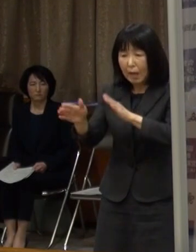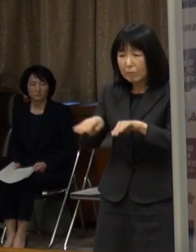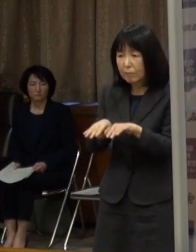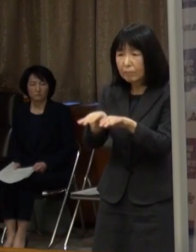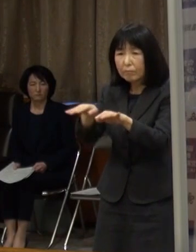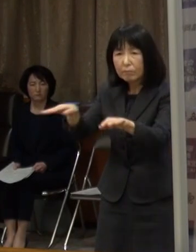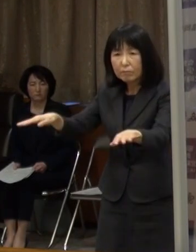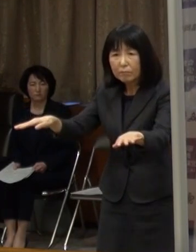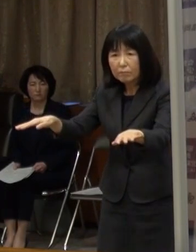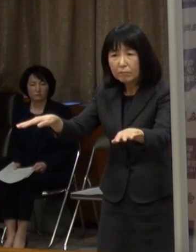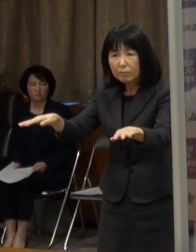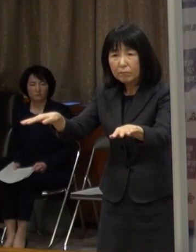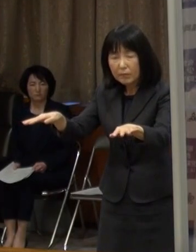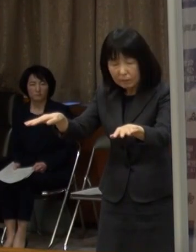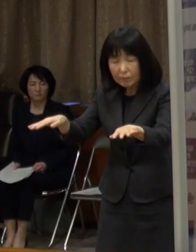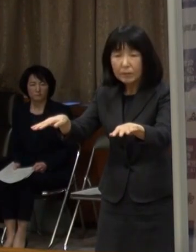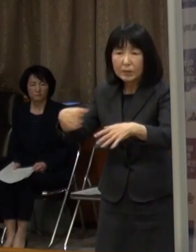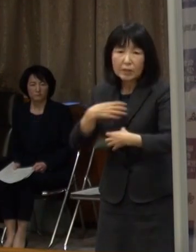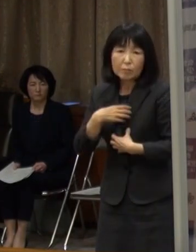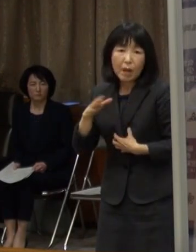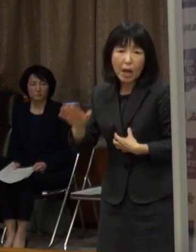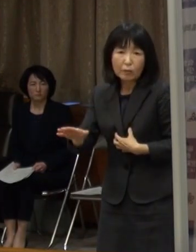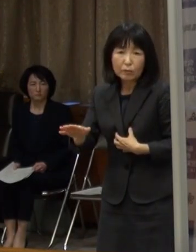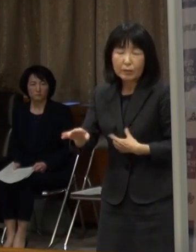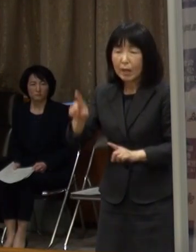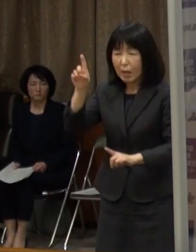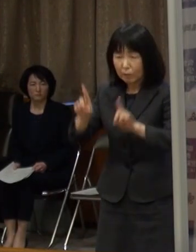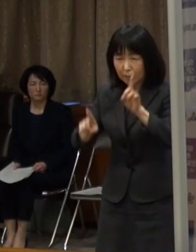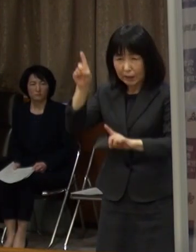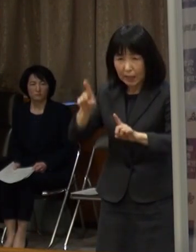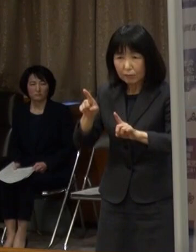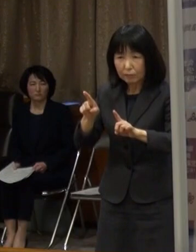これ以上の感染拡大は 何としても食い止めなければならない